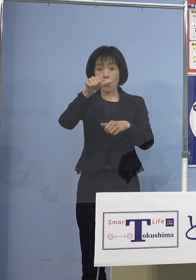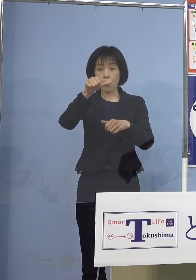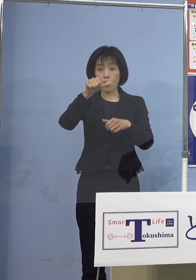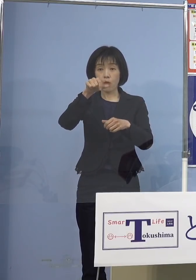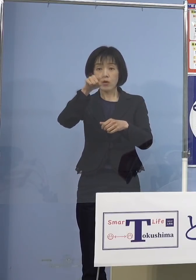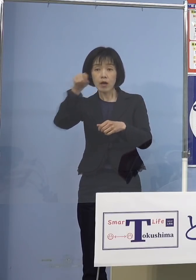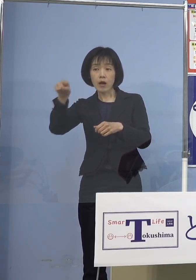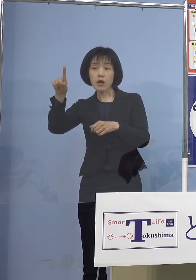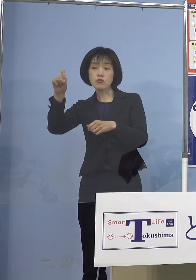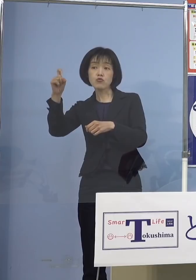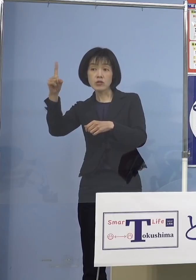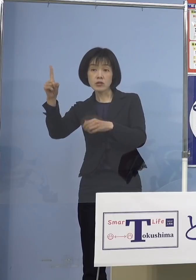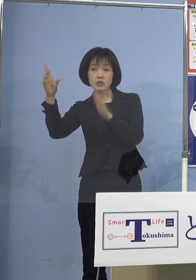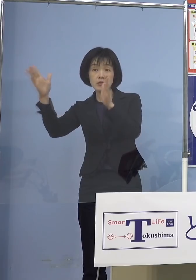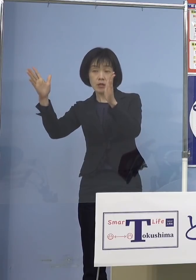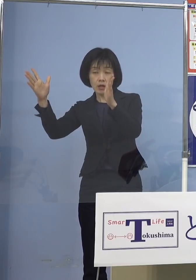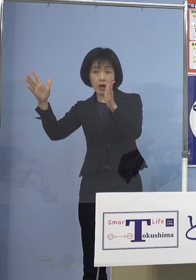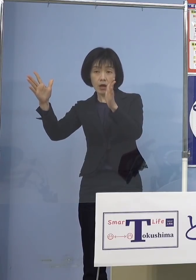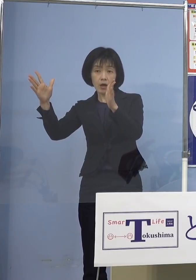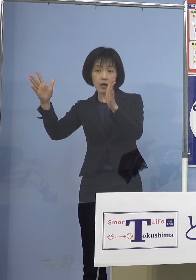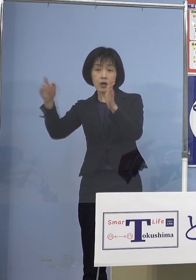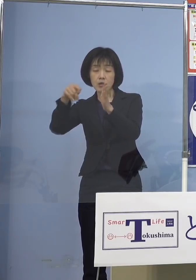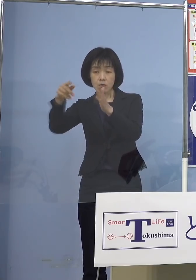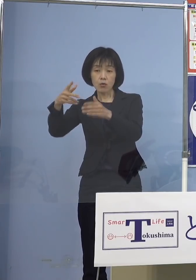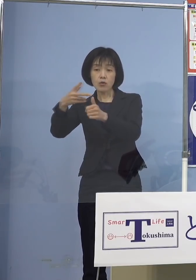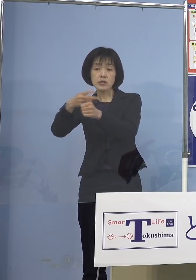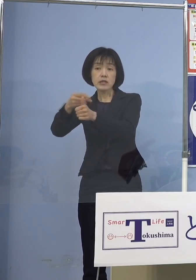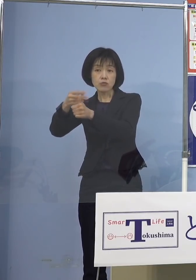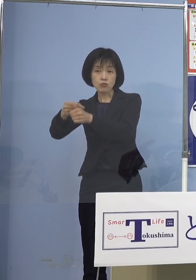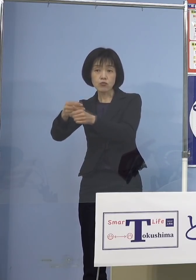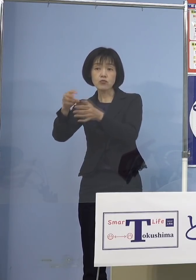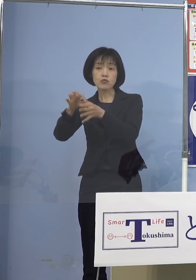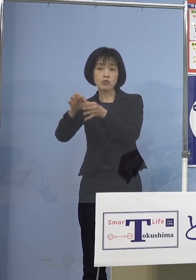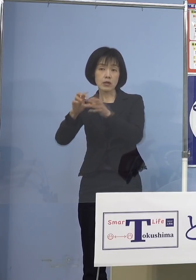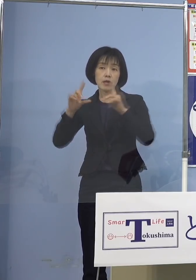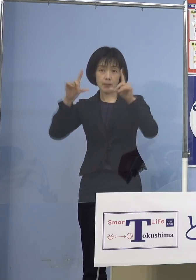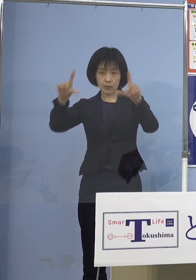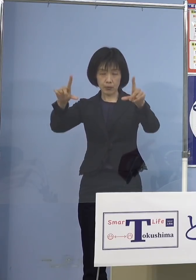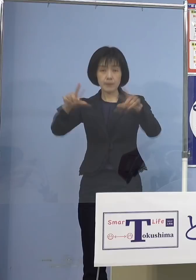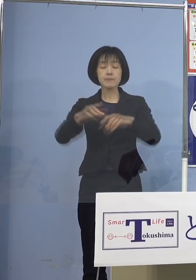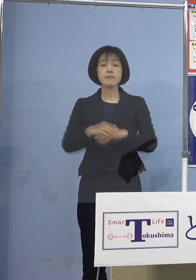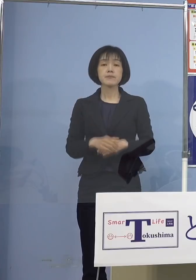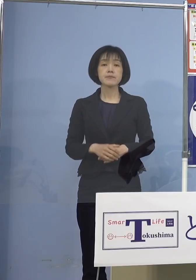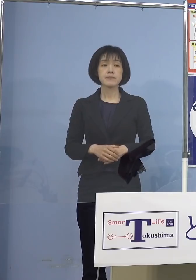新型コロナワクチンの接種について 発表させていただきます